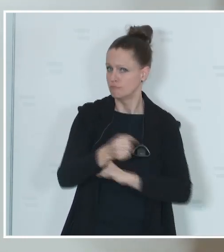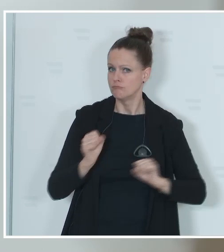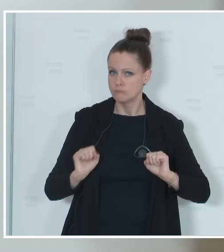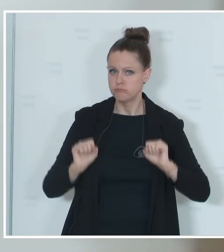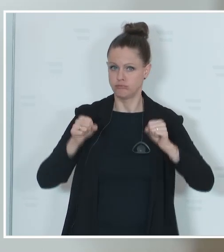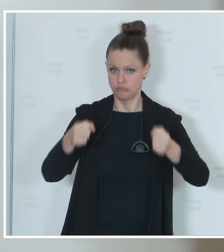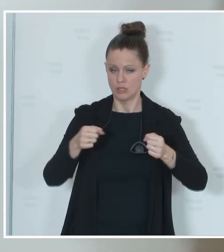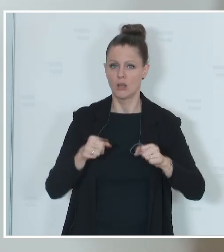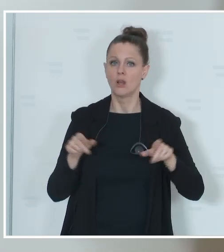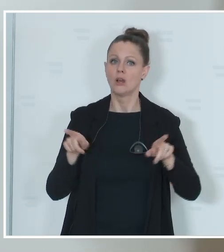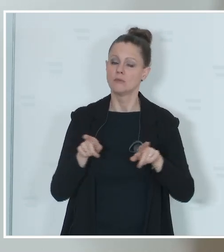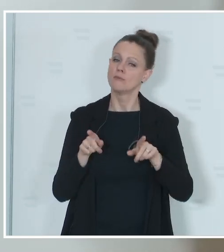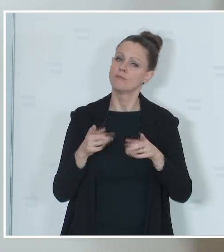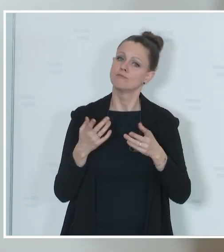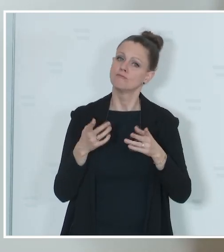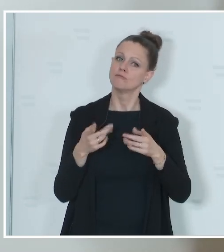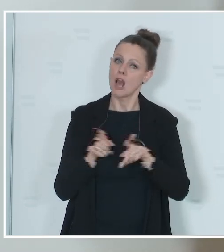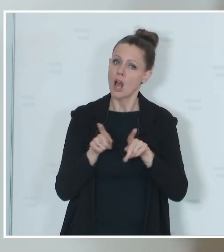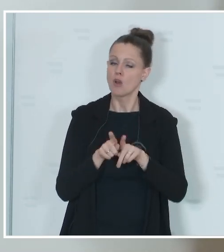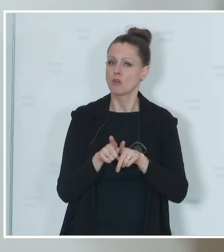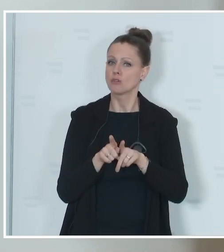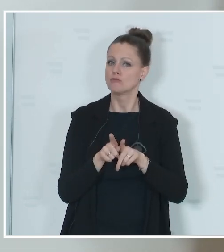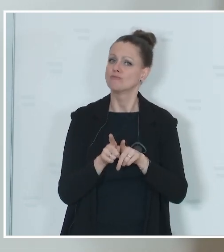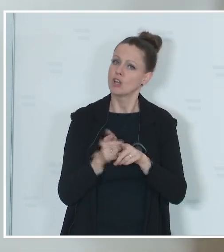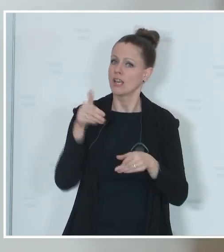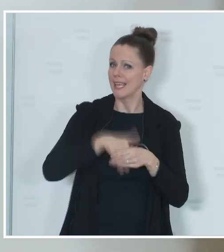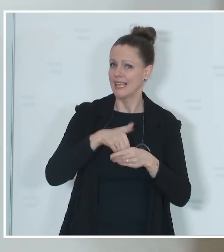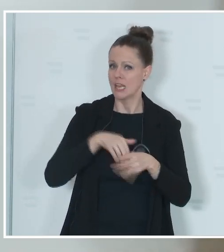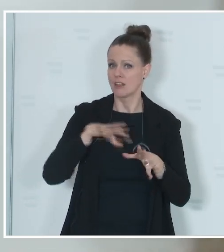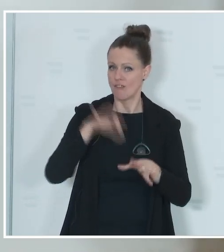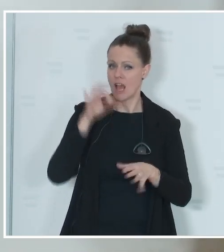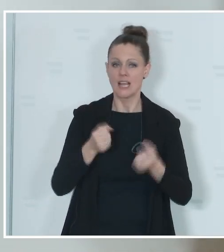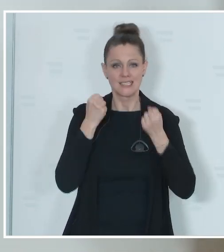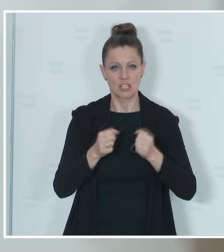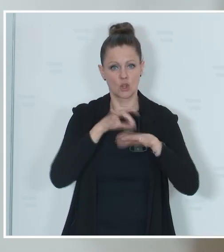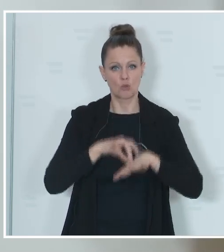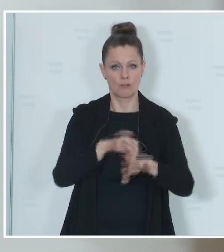Durchführung der Wahl auch sicherstellen. Das Innenministerium ist die Bundeswahlbehörde,